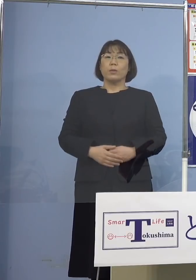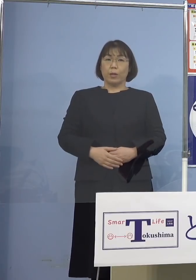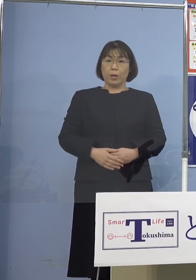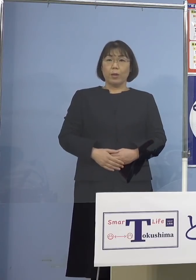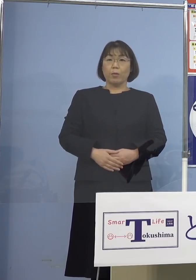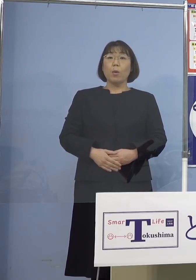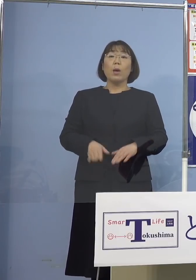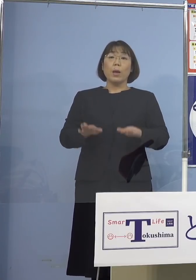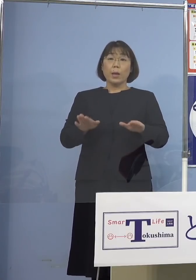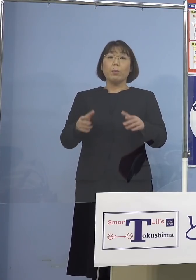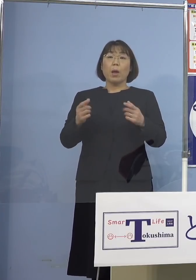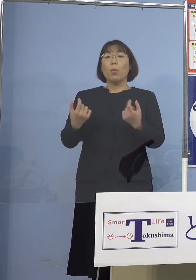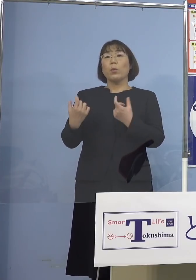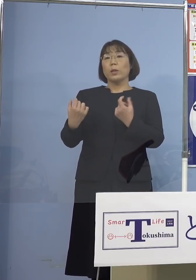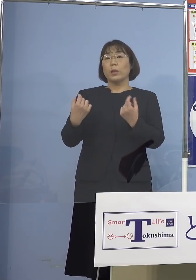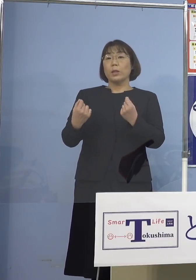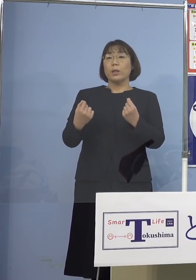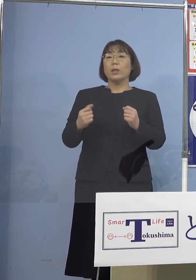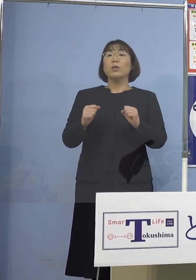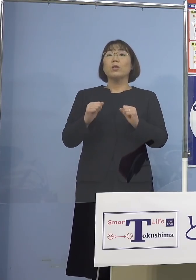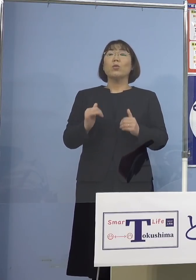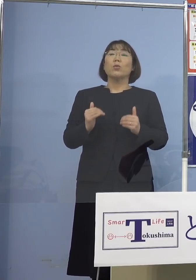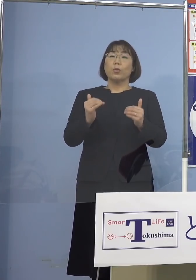今もきっちりととらせて いただいておりますので